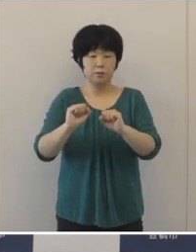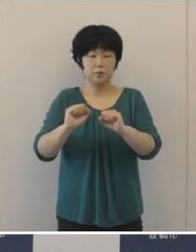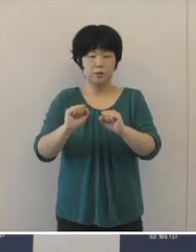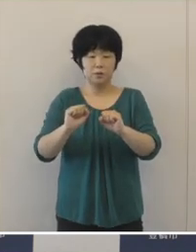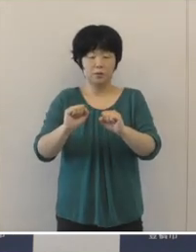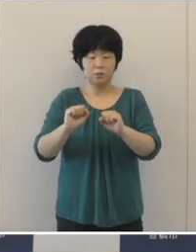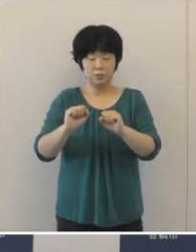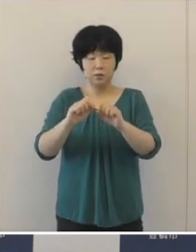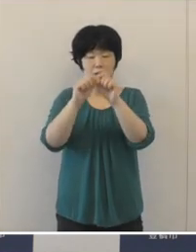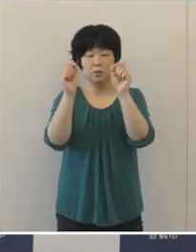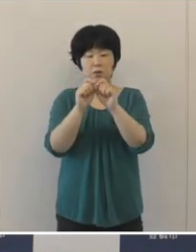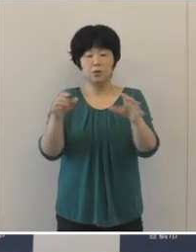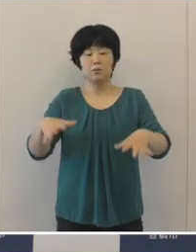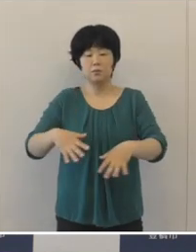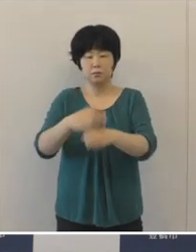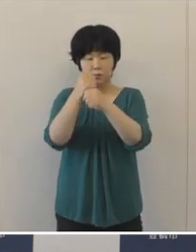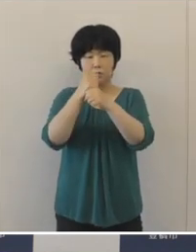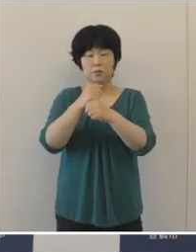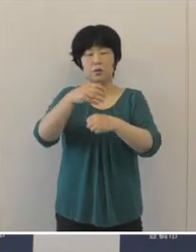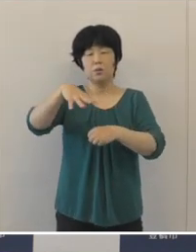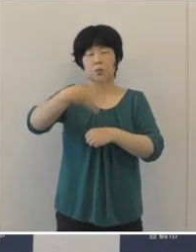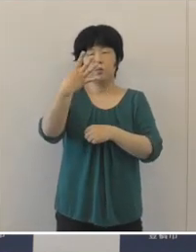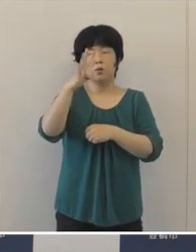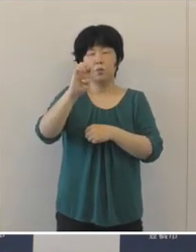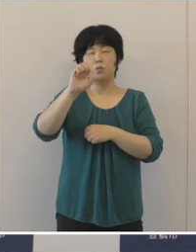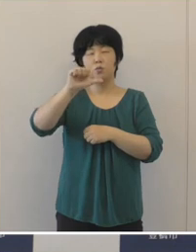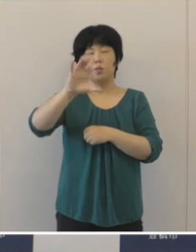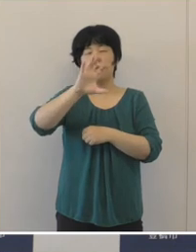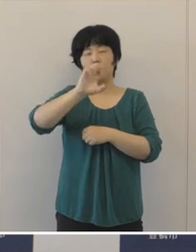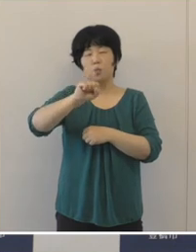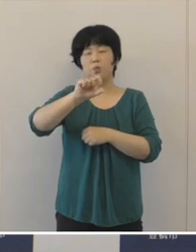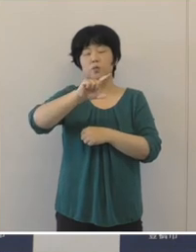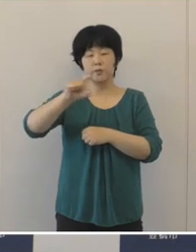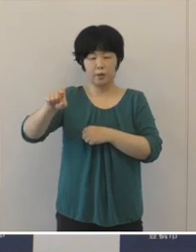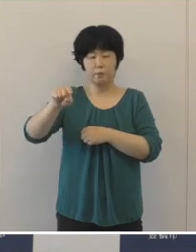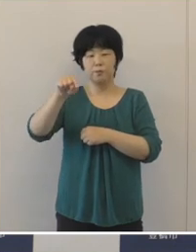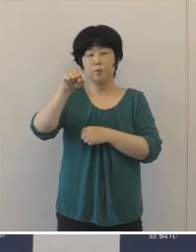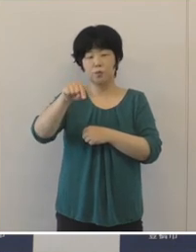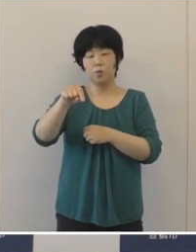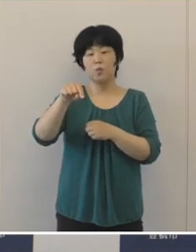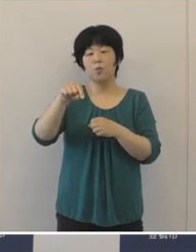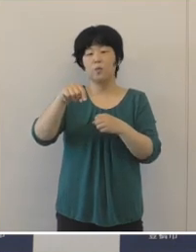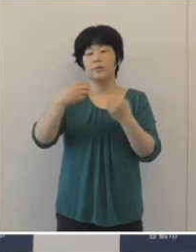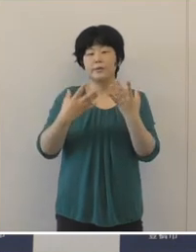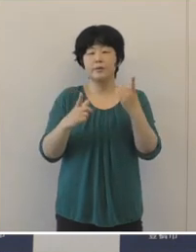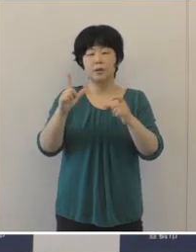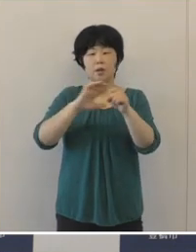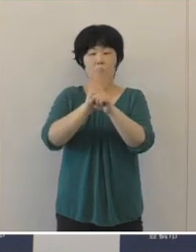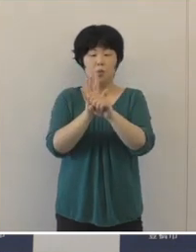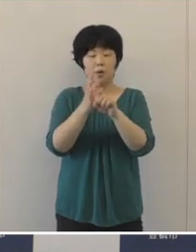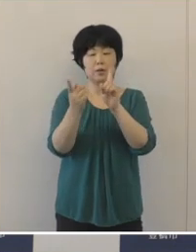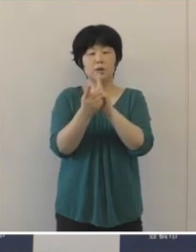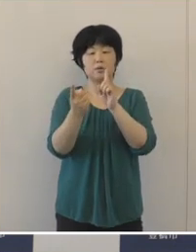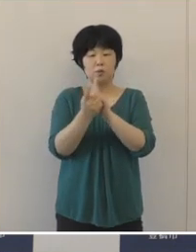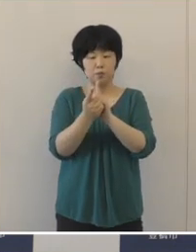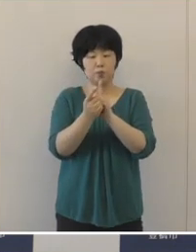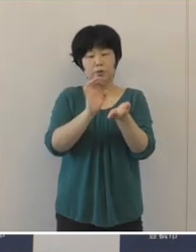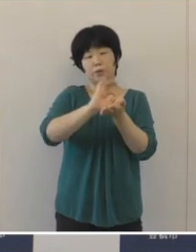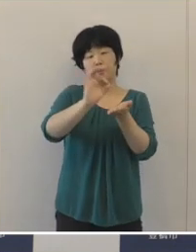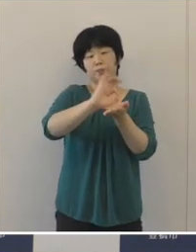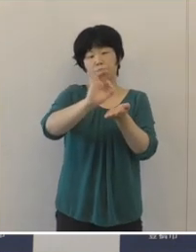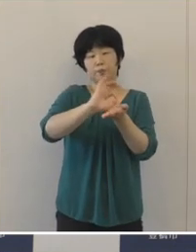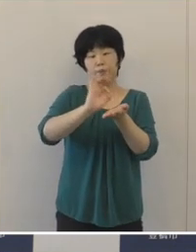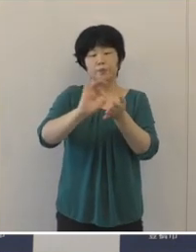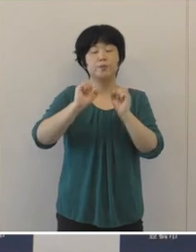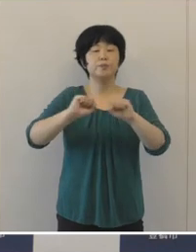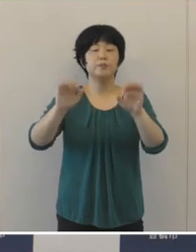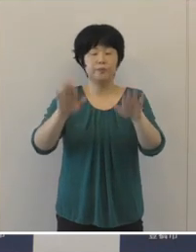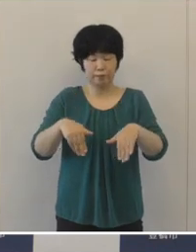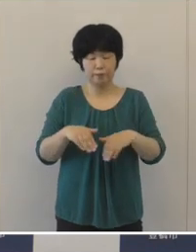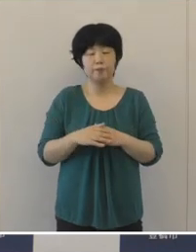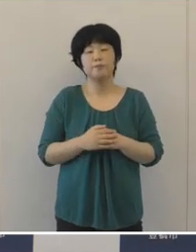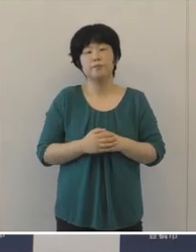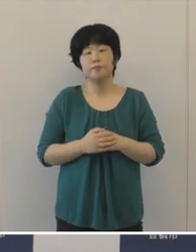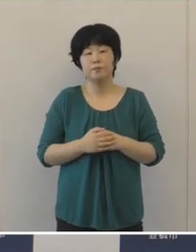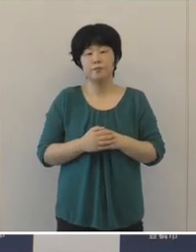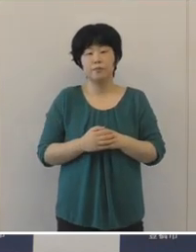総額で445億円余の新型コロナウイルス 感染症対策を間断なく実施して まいりました。